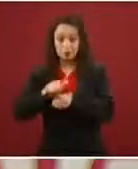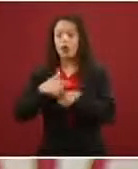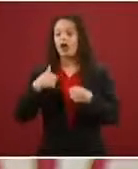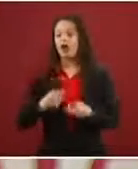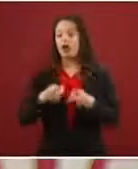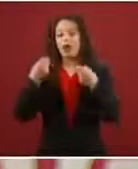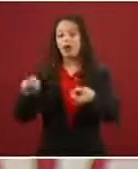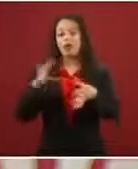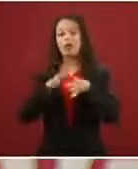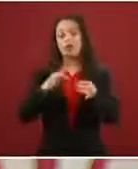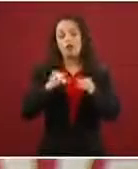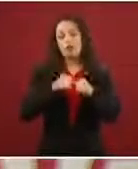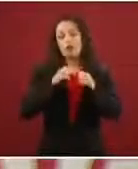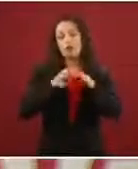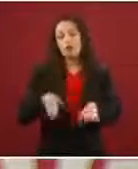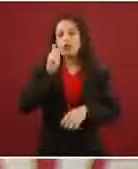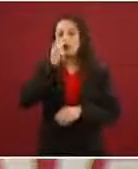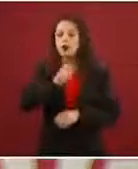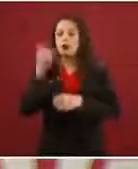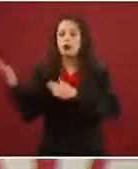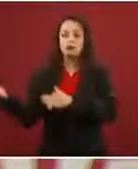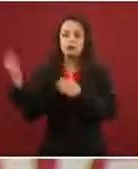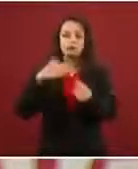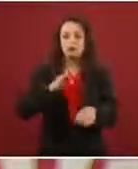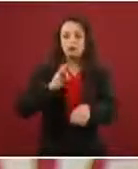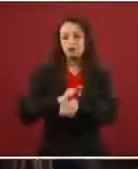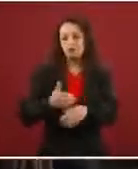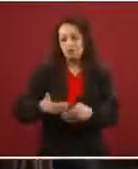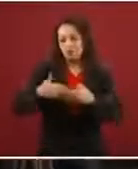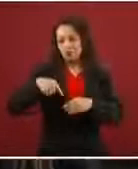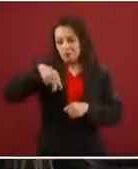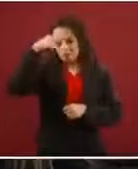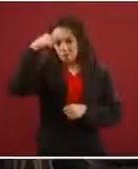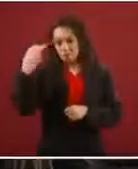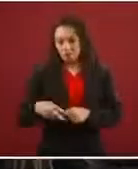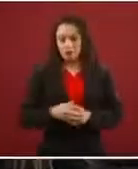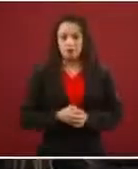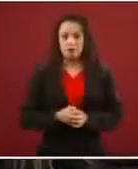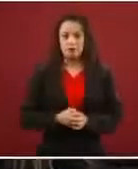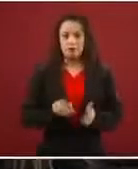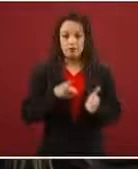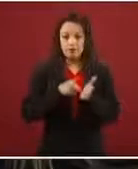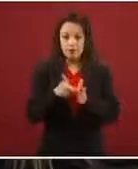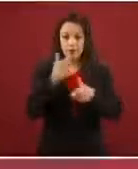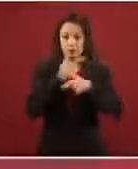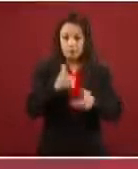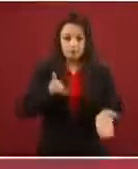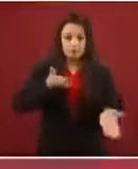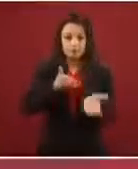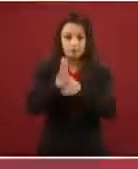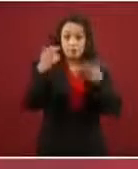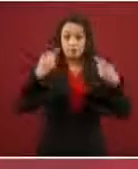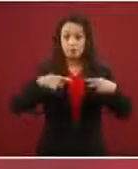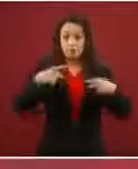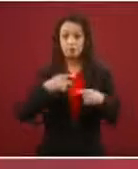Entonces, no existe el derecho de libre paso de personas no registrada, no existe en la